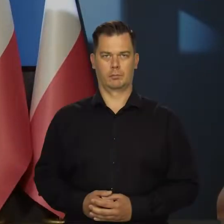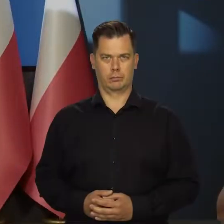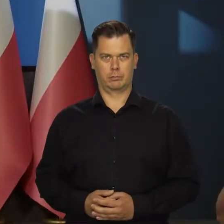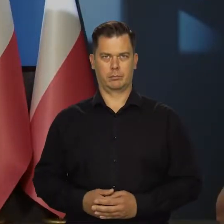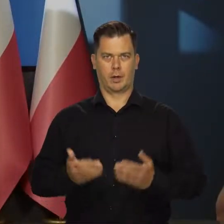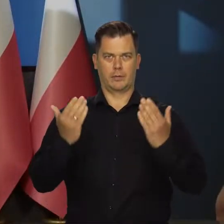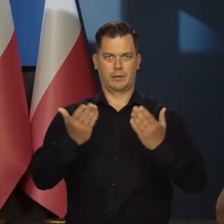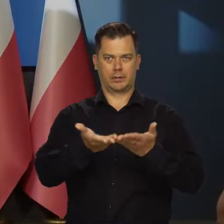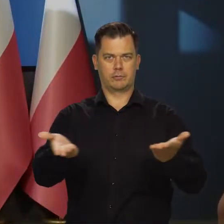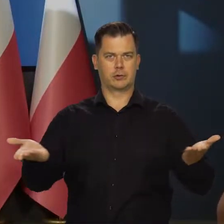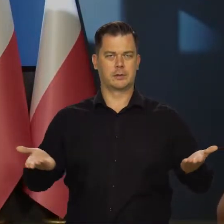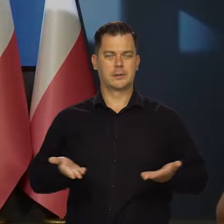Witam wszystkich.